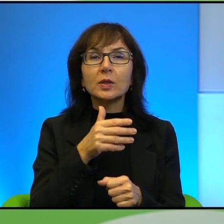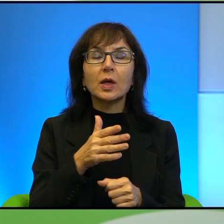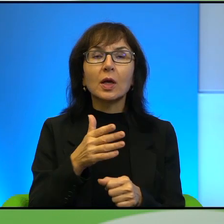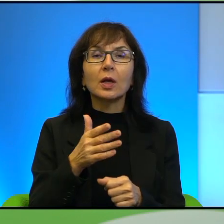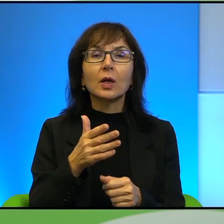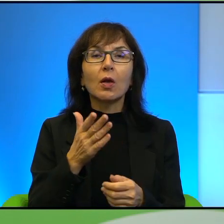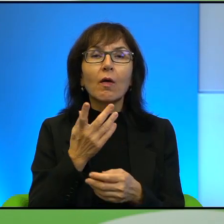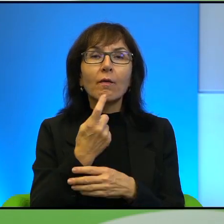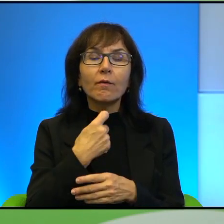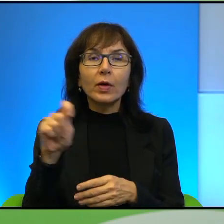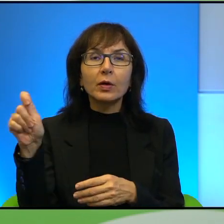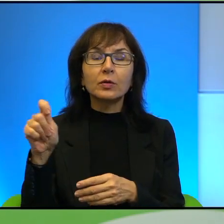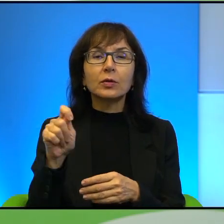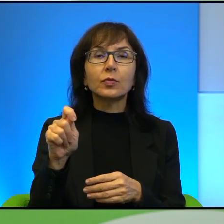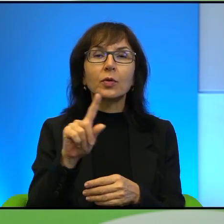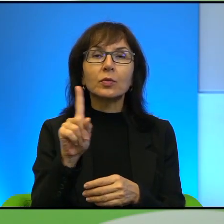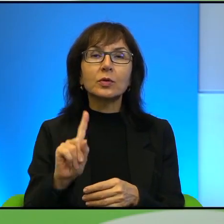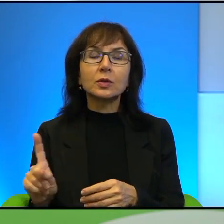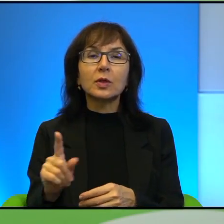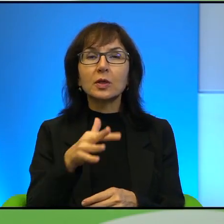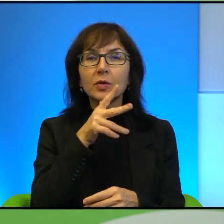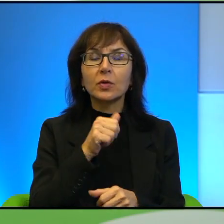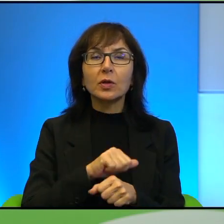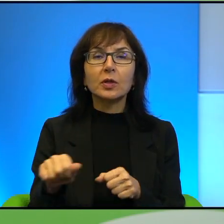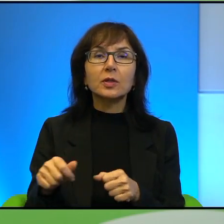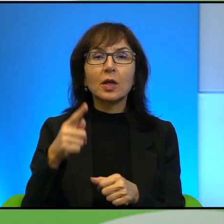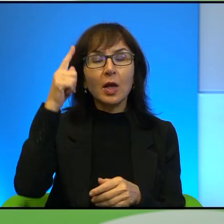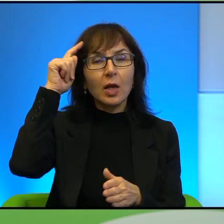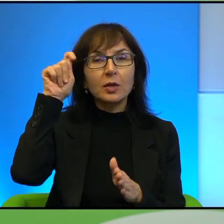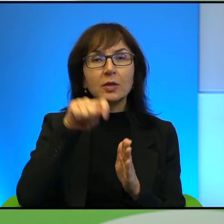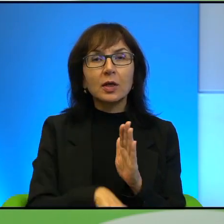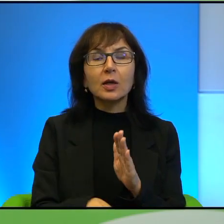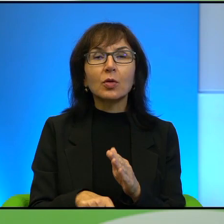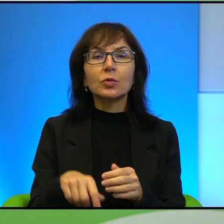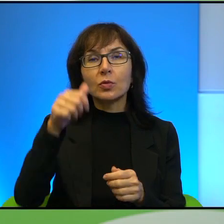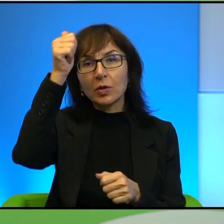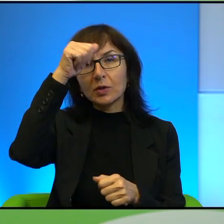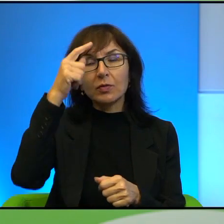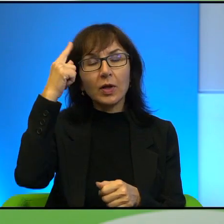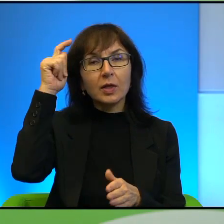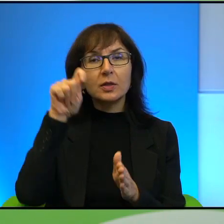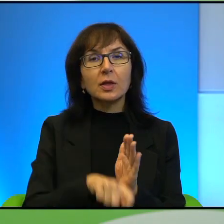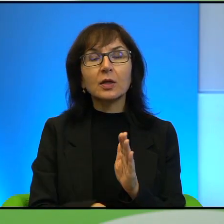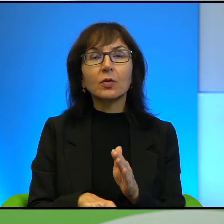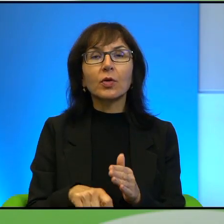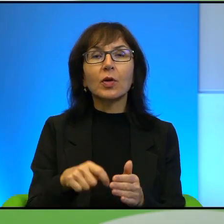wyjeżdżają z Izraela, co jest już w ogóle zdradą, tak? Zresztą są nazywani zdrajcami, bo przecież z Izraela się nie emigruje, tylko do